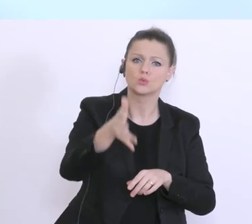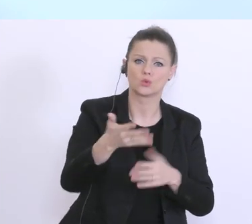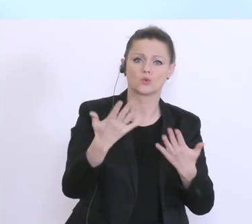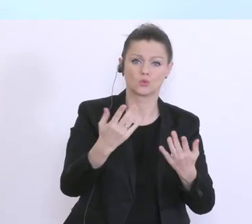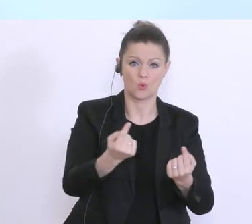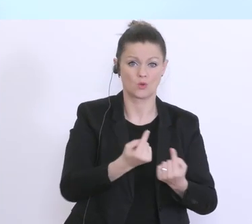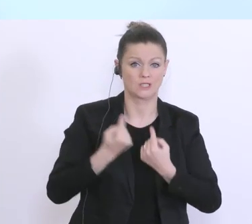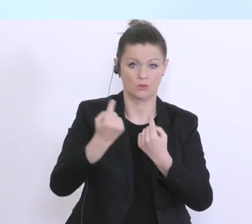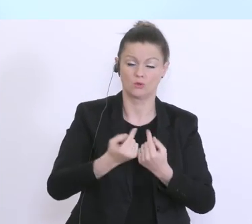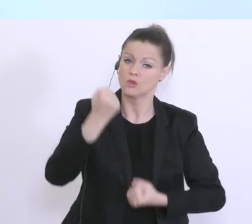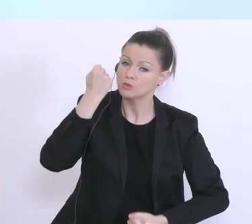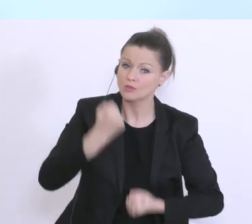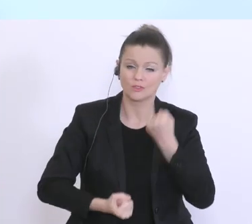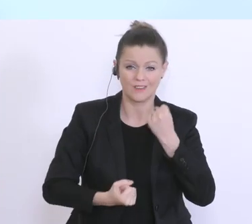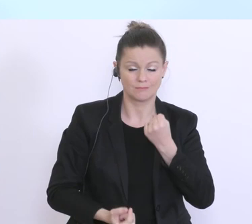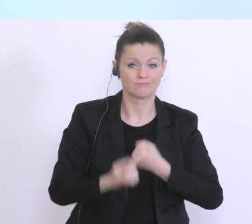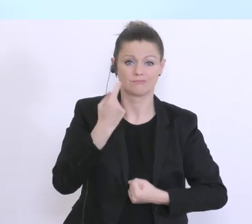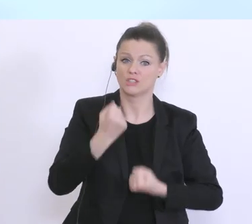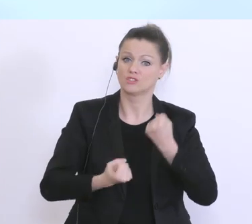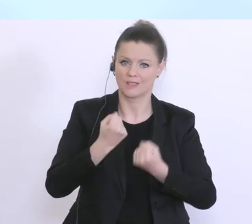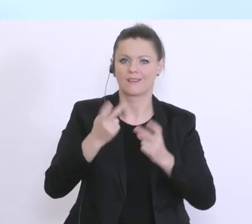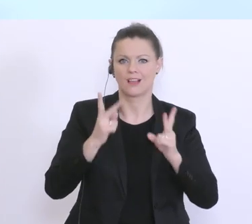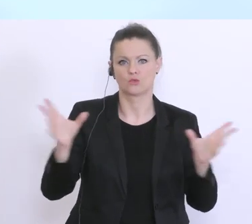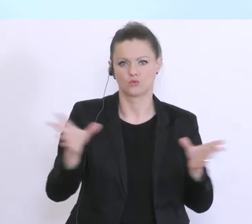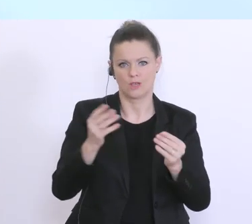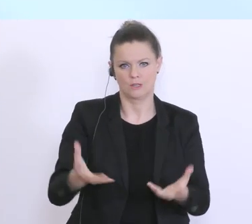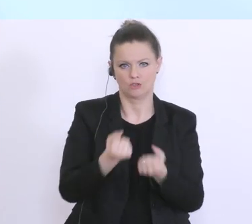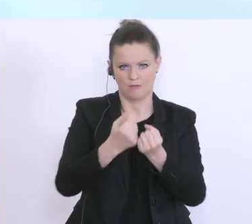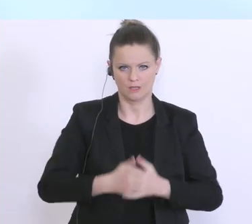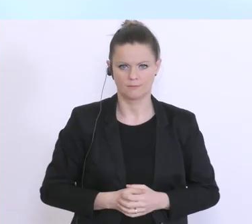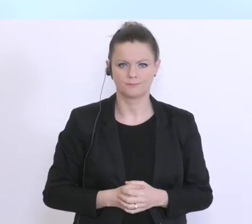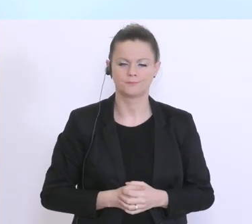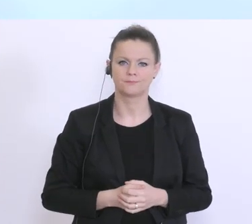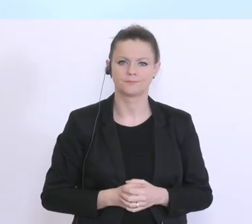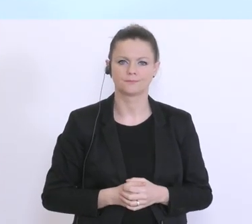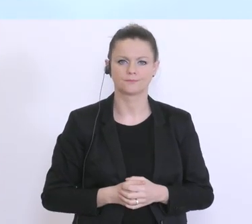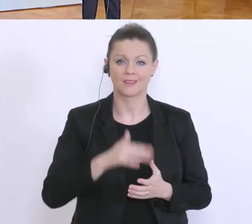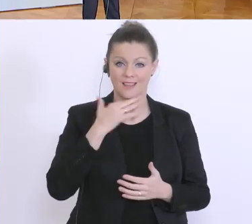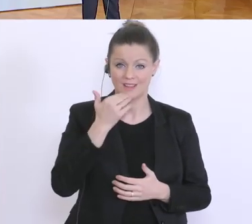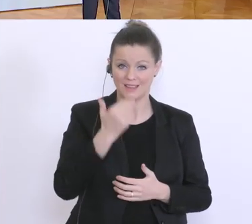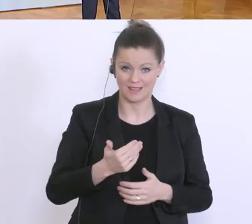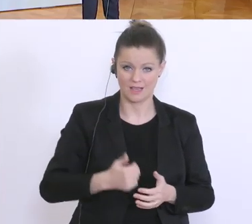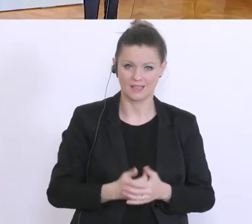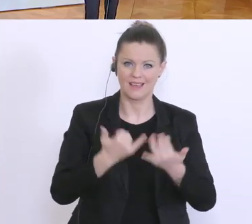schwierige Zeit auch entsprechend, damit gemeinsam bewältigen können, Dankeschön. Vielen Dank, gibt’s Fragen? Ich fange mit Frau Dannhauser an.